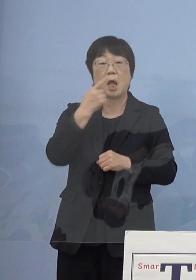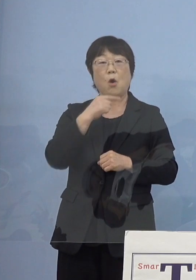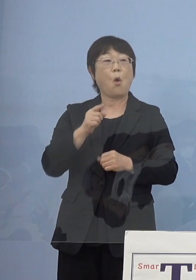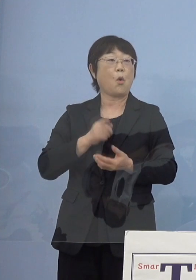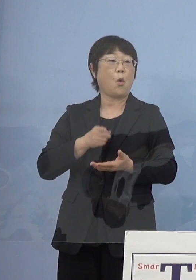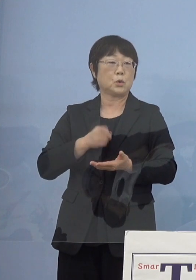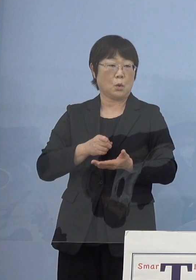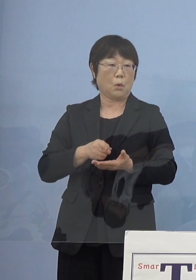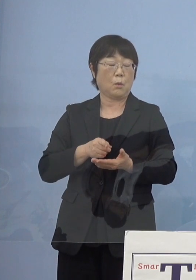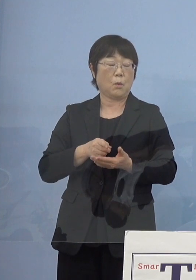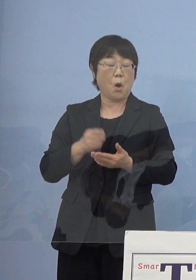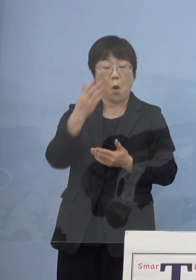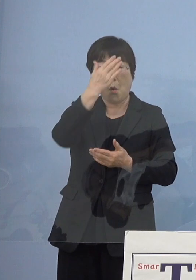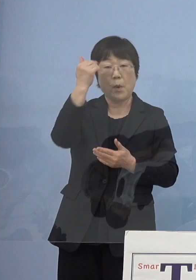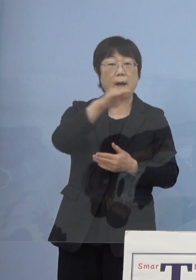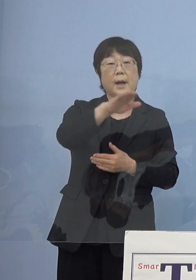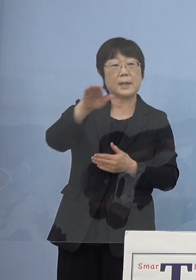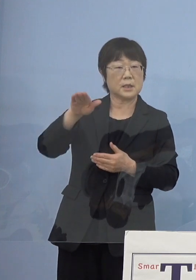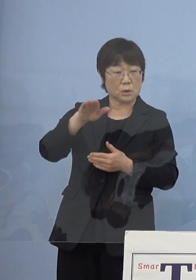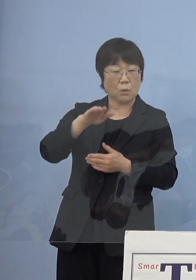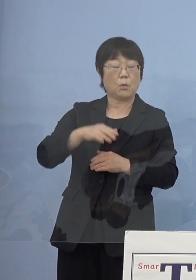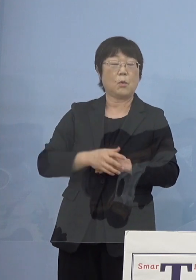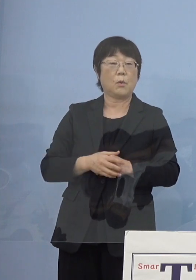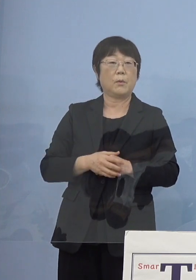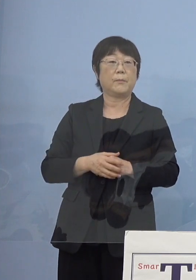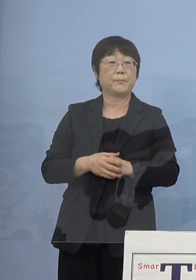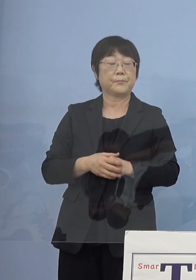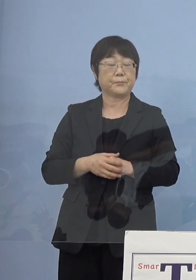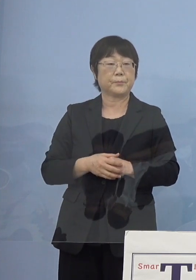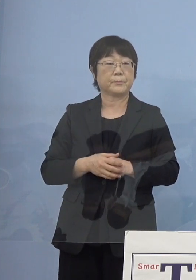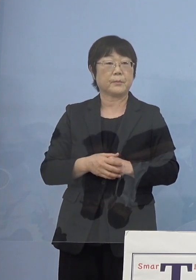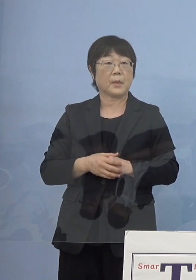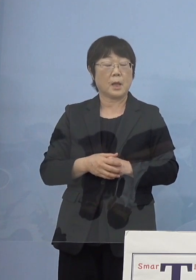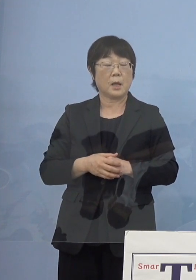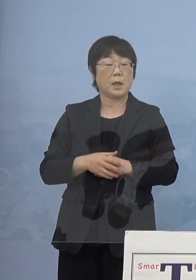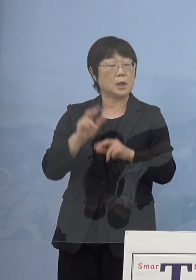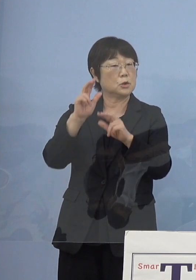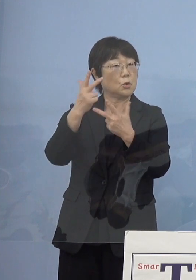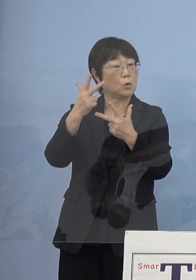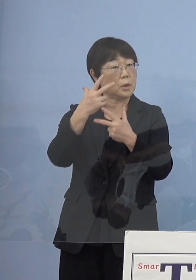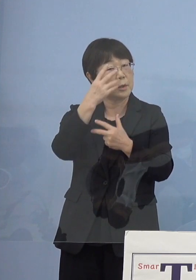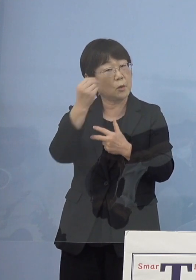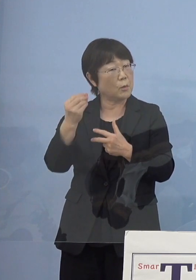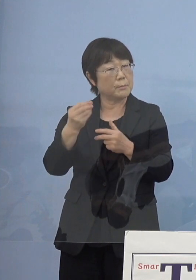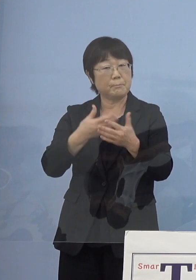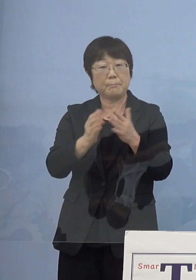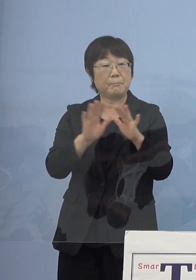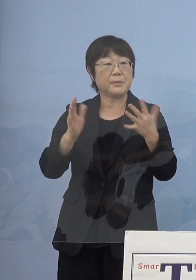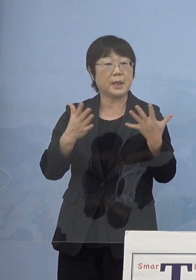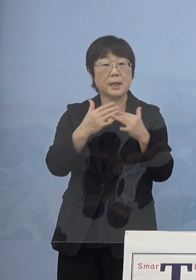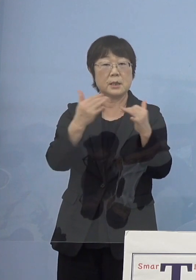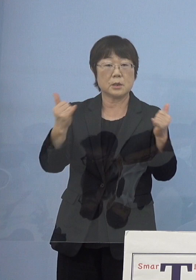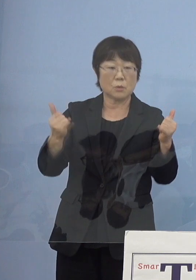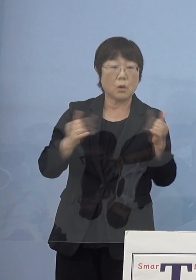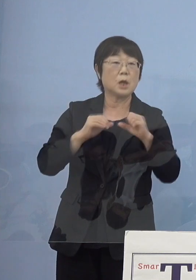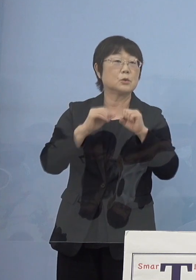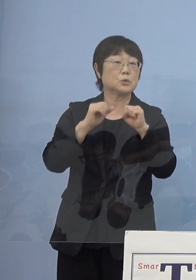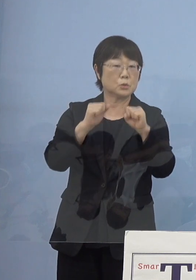だから若い人あるいは あまり（人形）浄瑠璃になじみのない皆さん方からすると